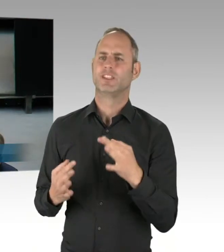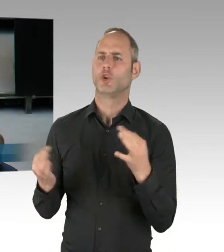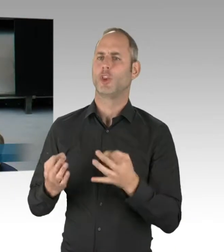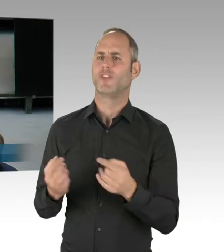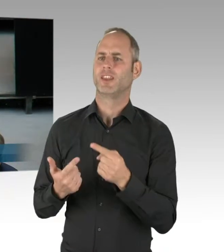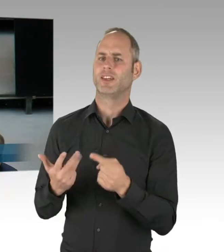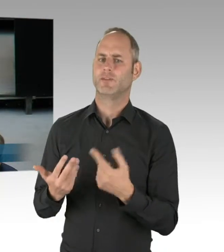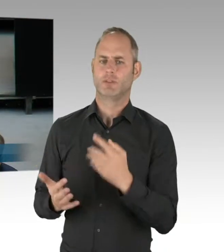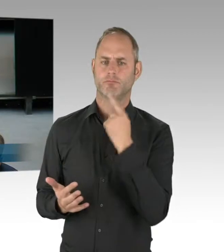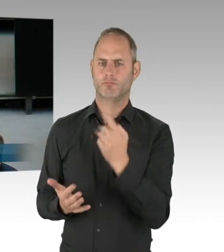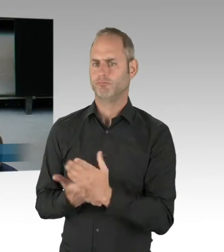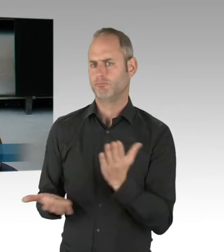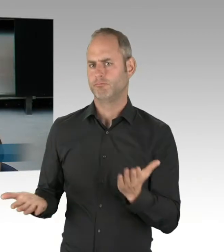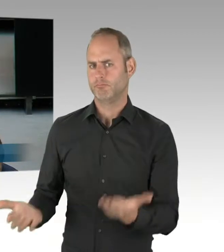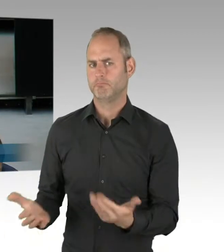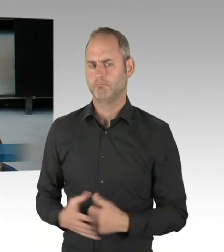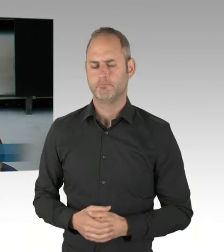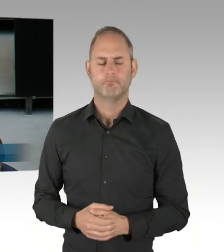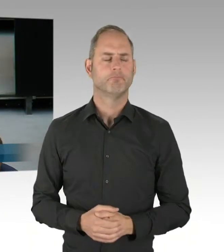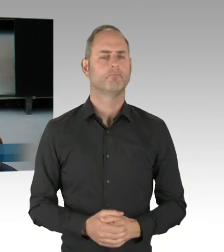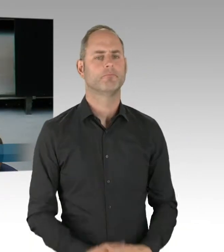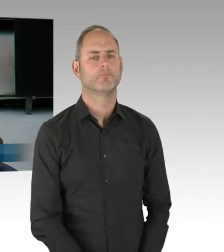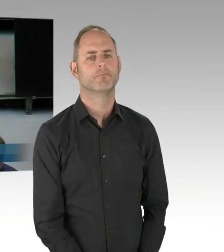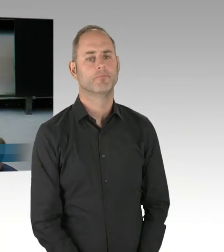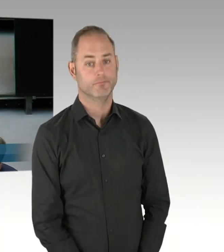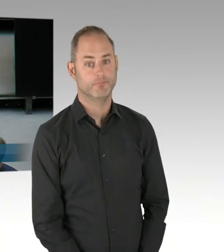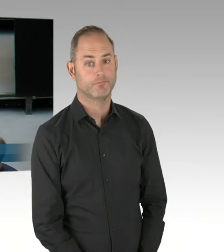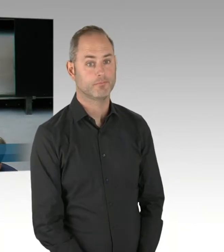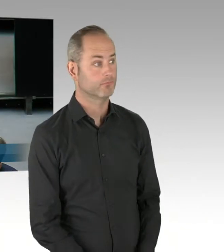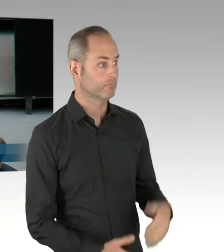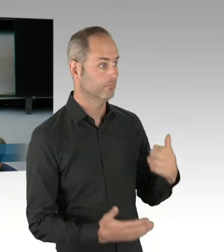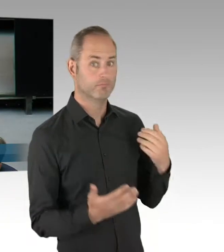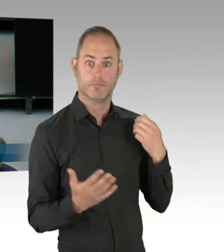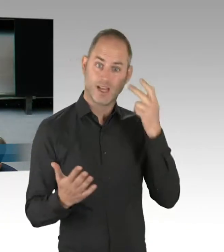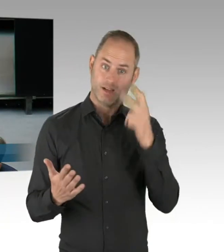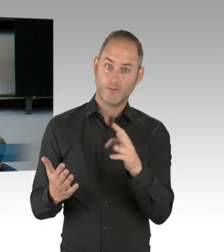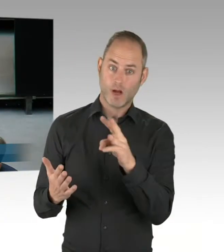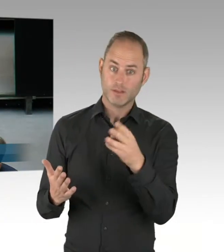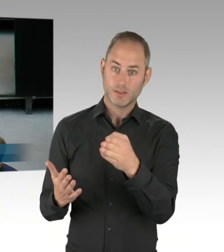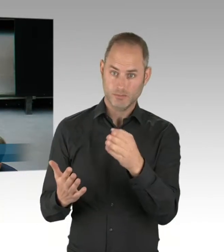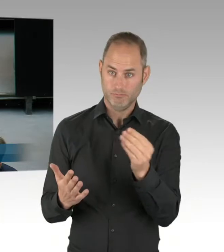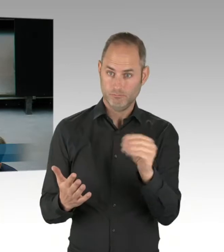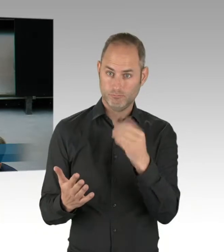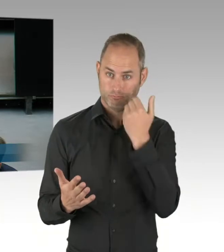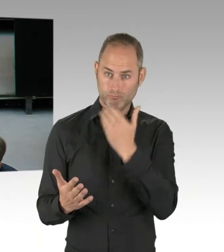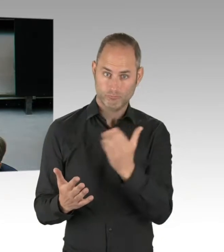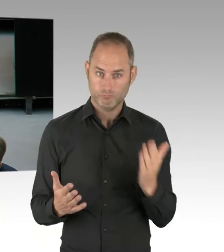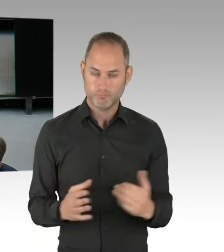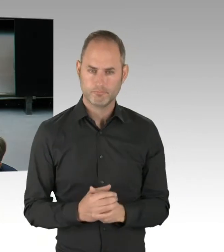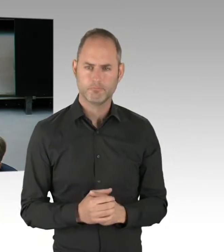Herr Innensenator, wir wissen oder Sie wissen genau so wie jeder andere, dass wir gerade im Bereich des Görlitzer Parks